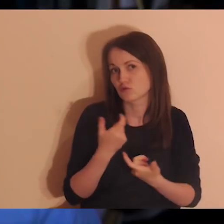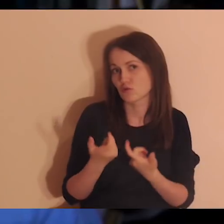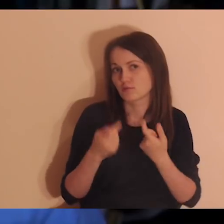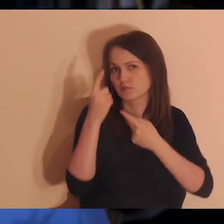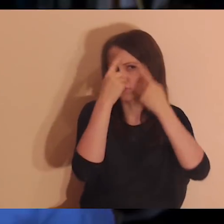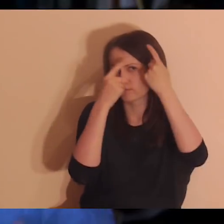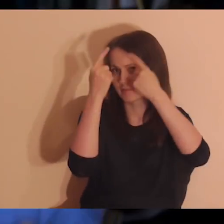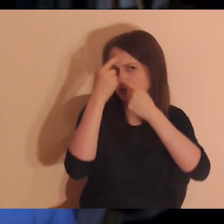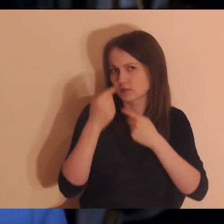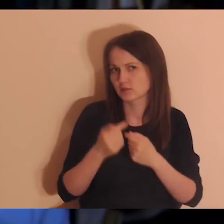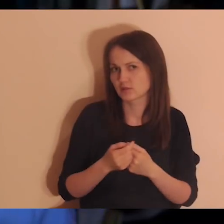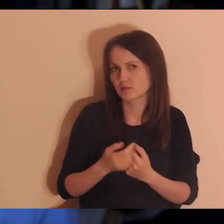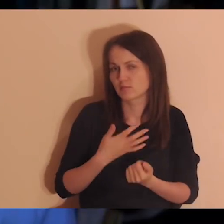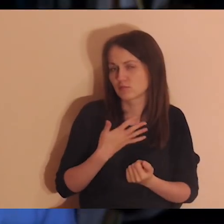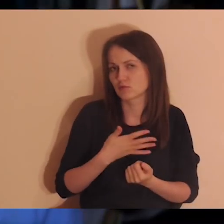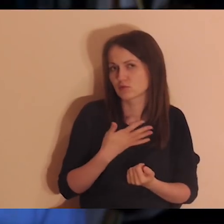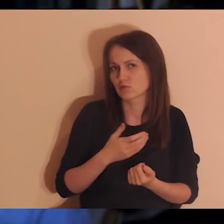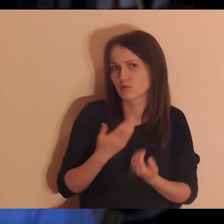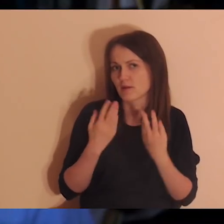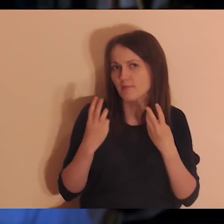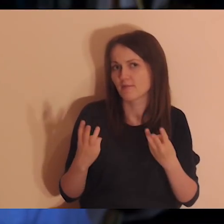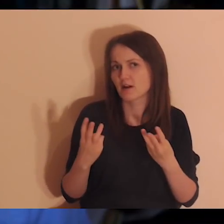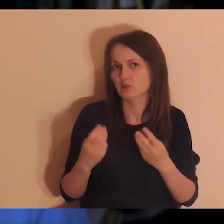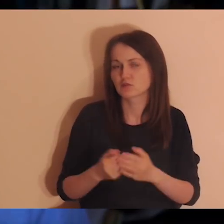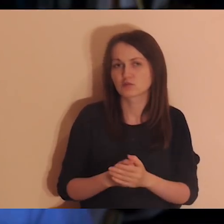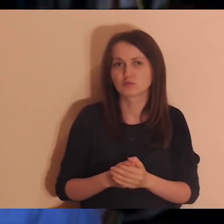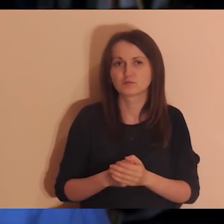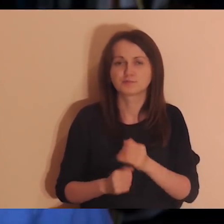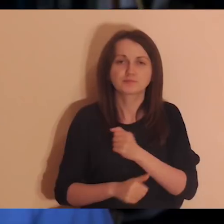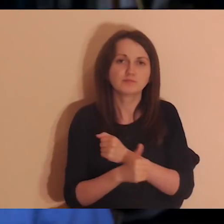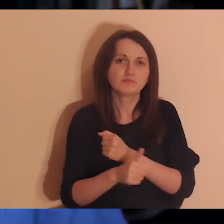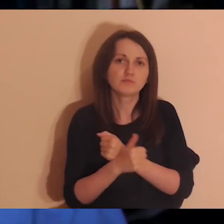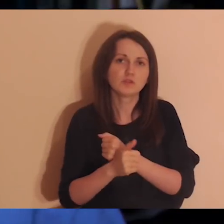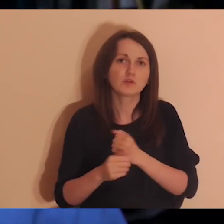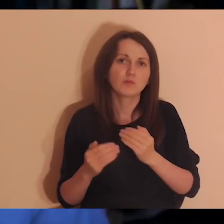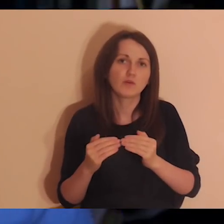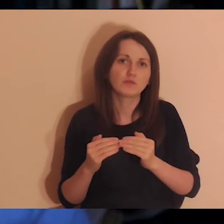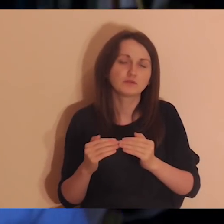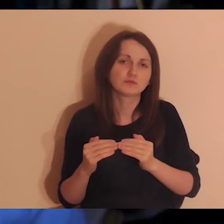jakaś myśl, która mnie dotknęła, albo coś, co powoduje, że mi wzrasta nadzieja,